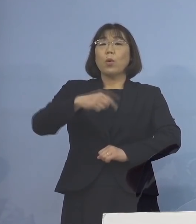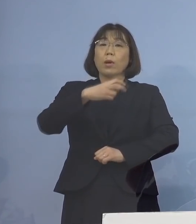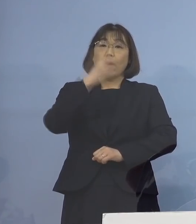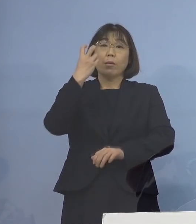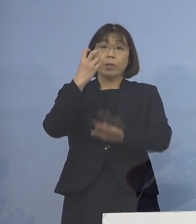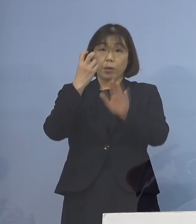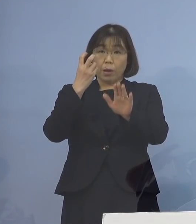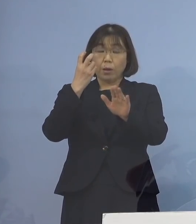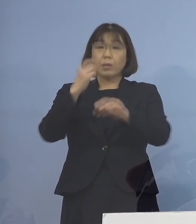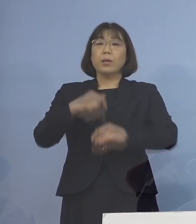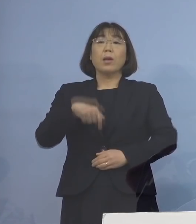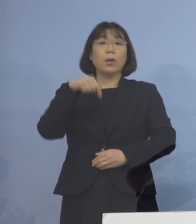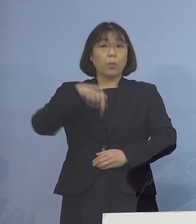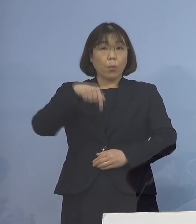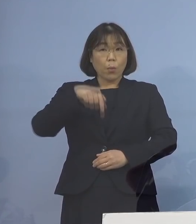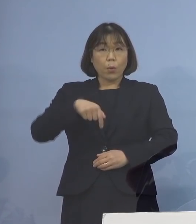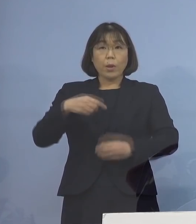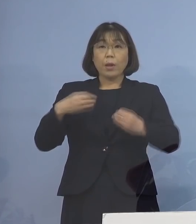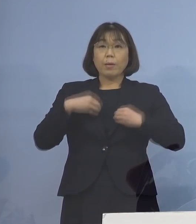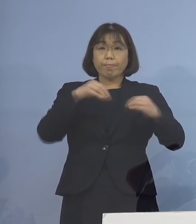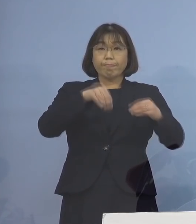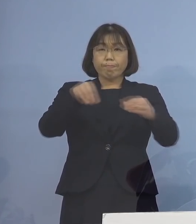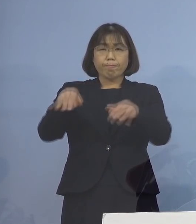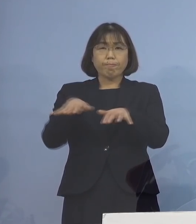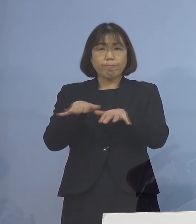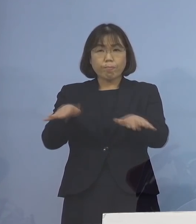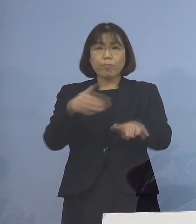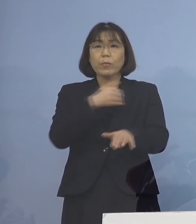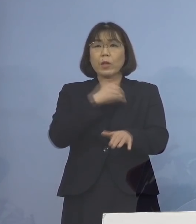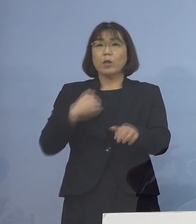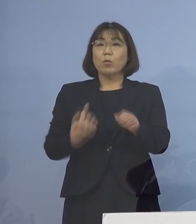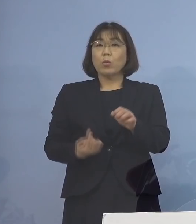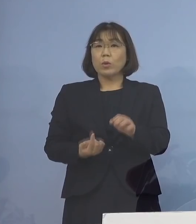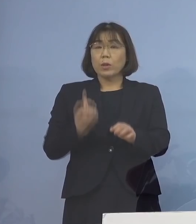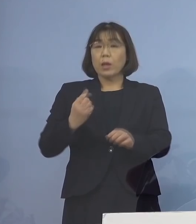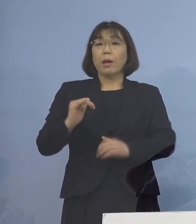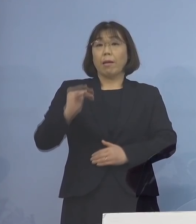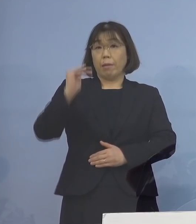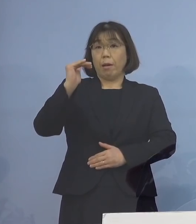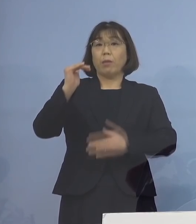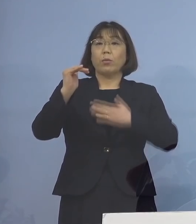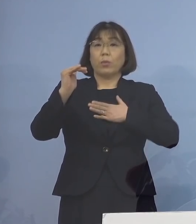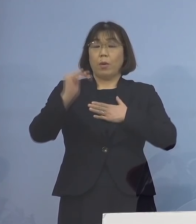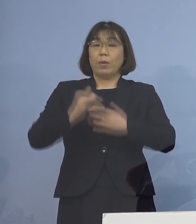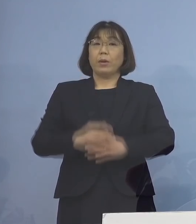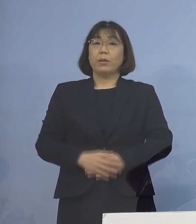この場において感染が拡大した可能性が 高いことが分かりましたので